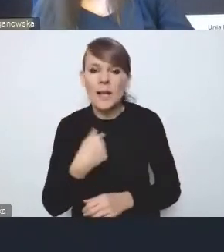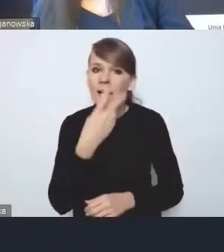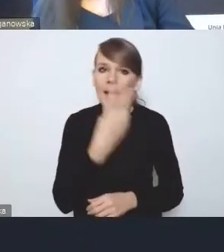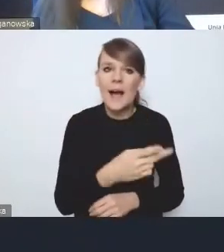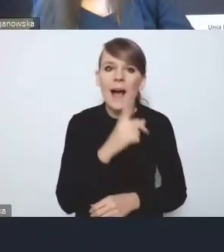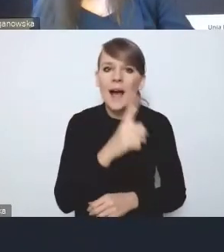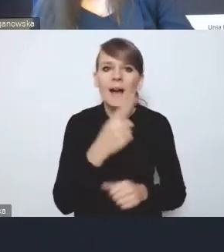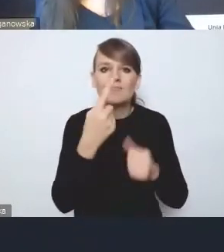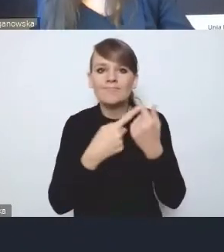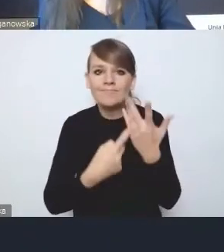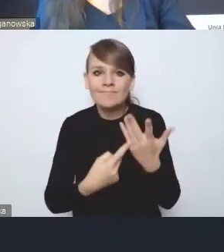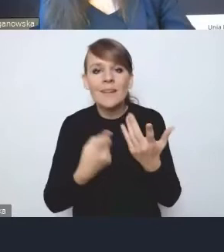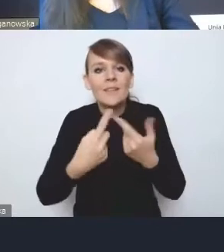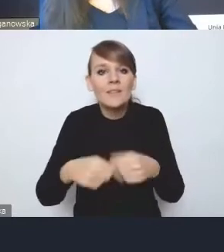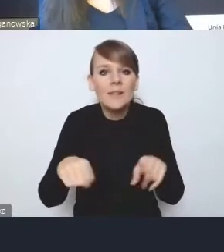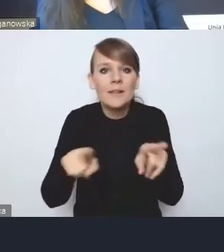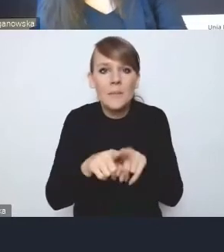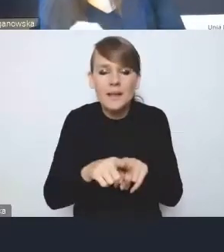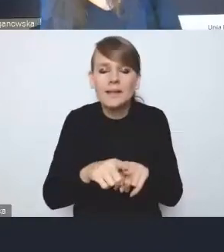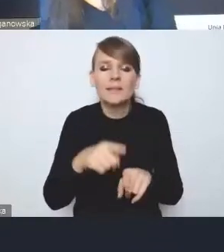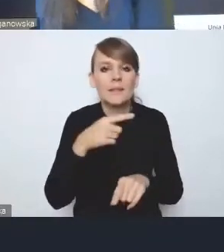przynajmniej w tym opisie, który jest w obecnej wersji.